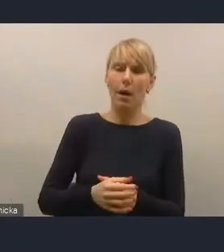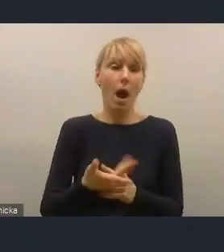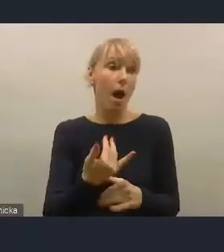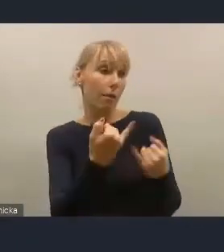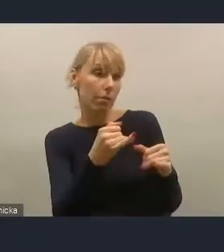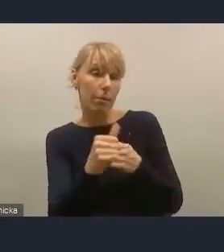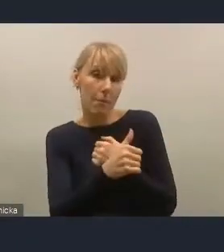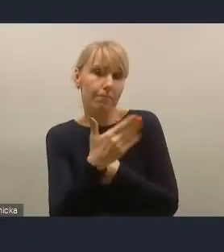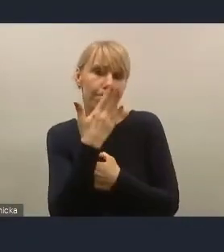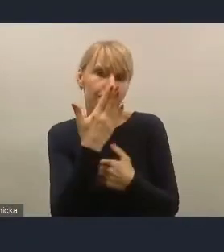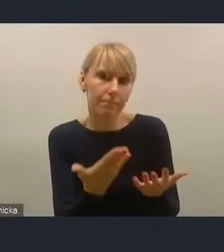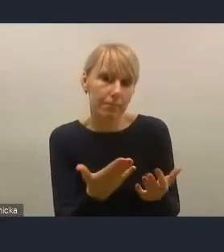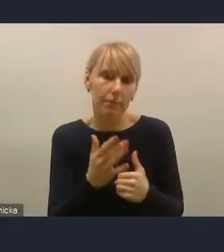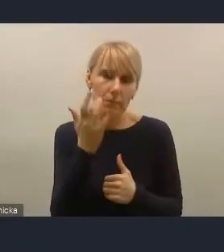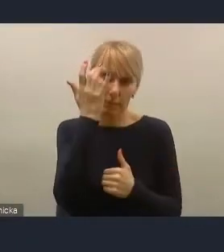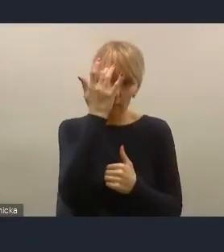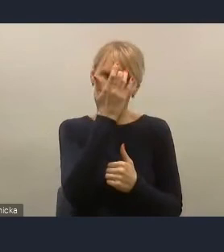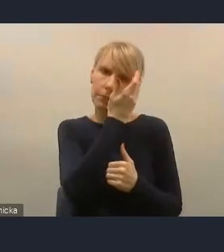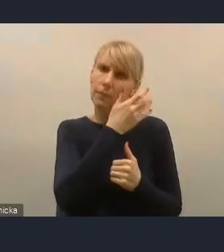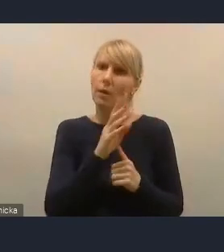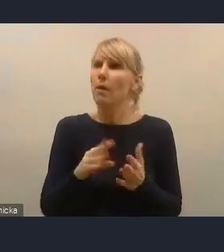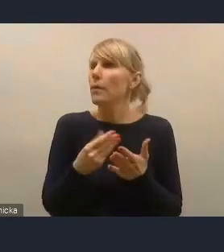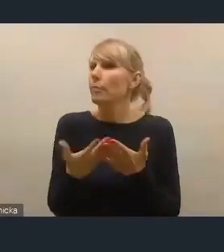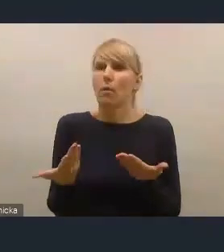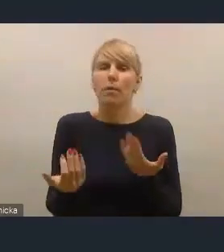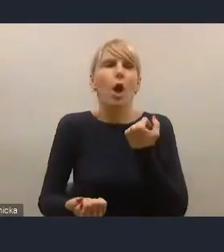że jest zdaniem mieszkańców trudno uczestniczyć